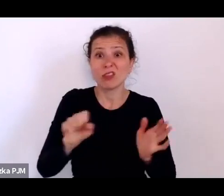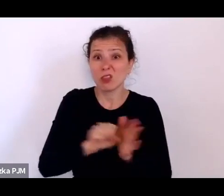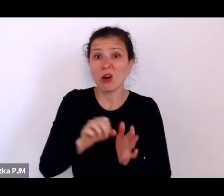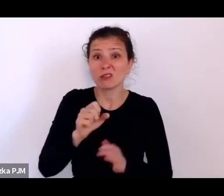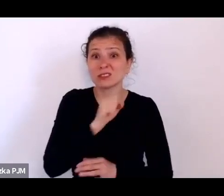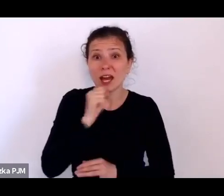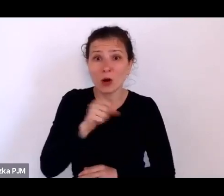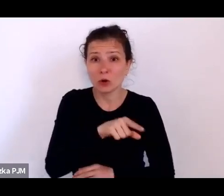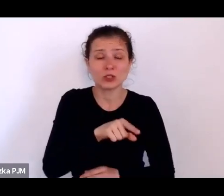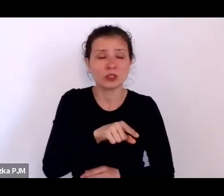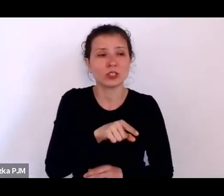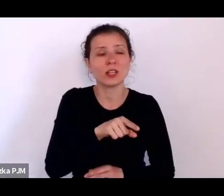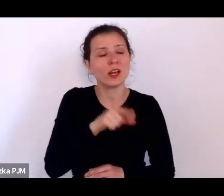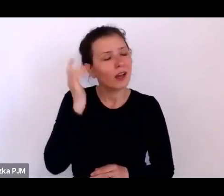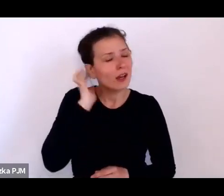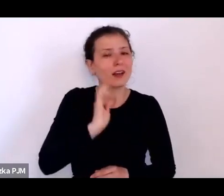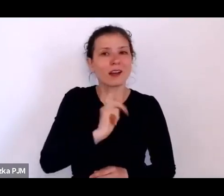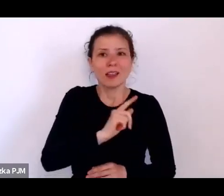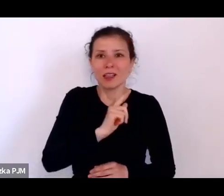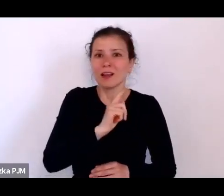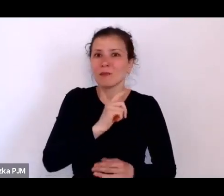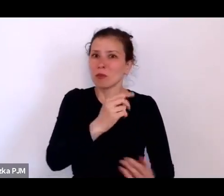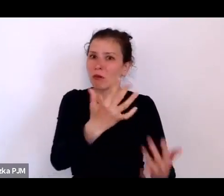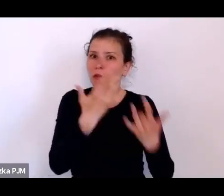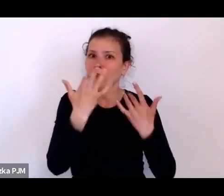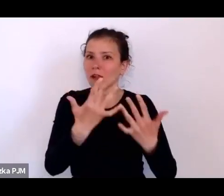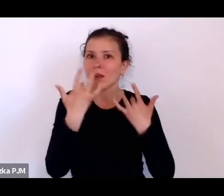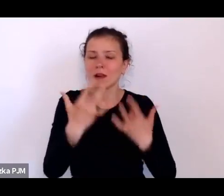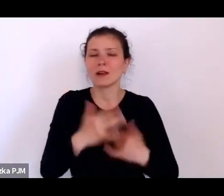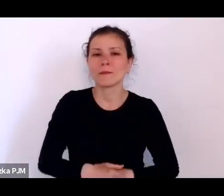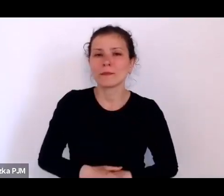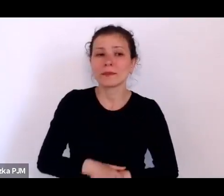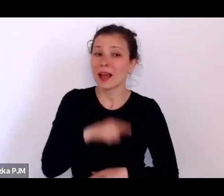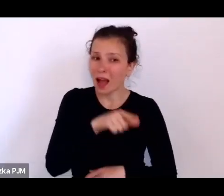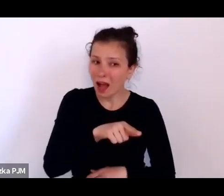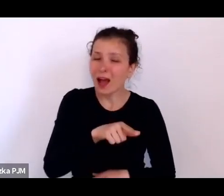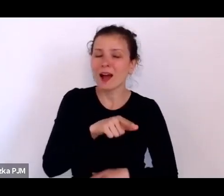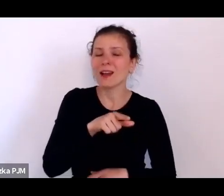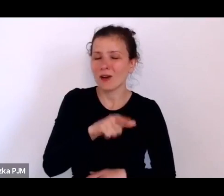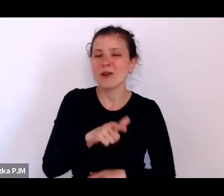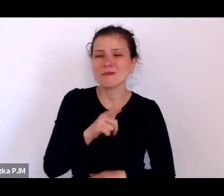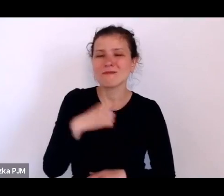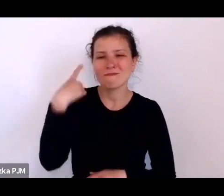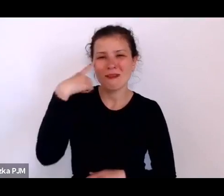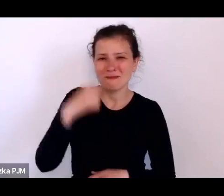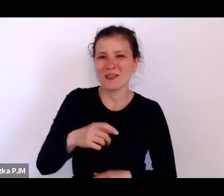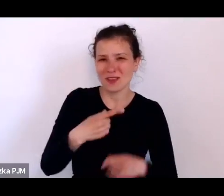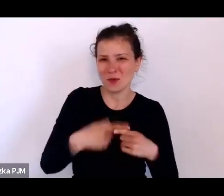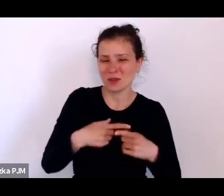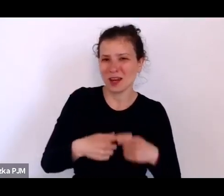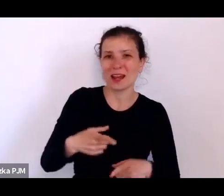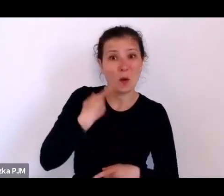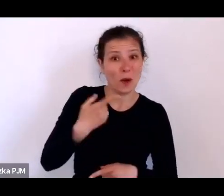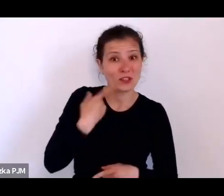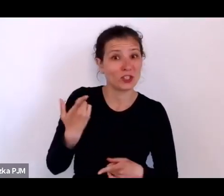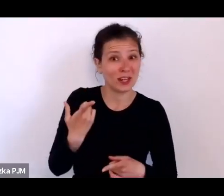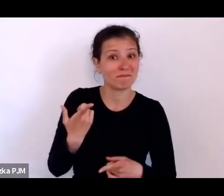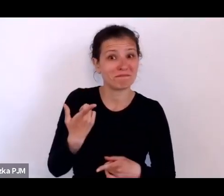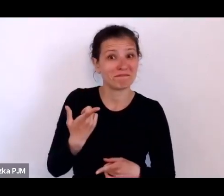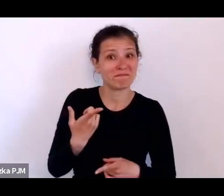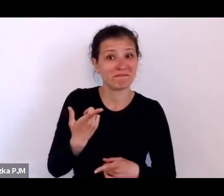właściwie przez całe życie. Ale umiał tą grekę i łacinę (śmiech), więc nie sugeruję, że